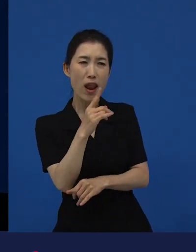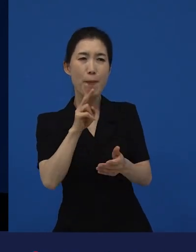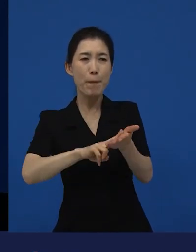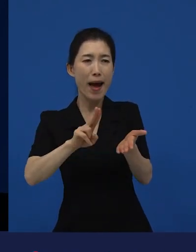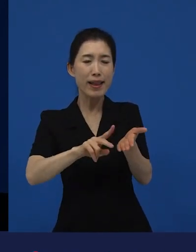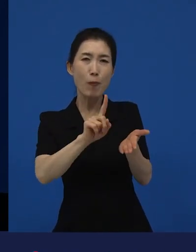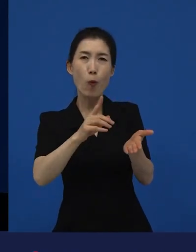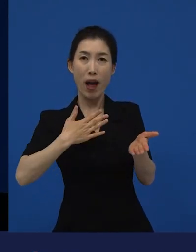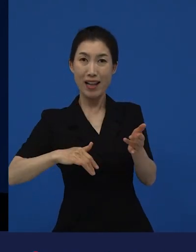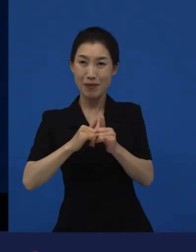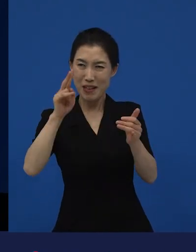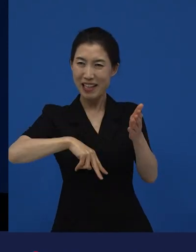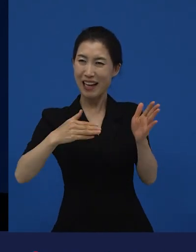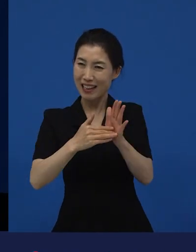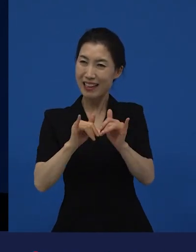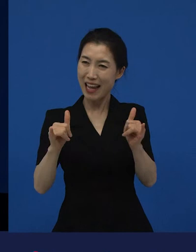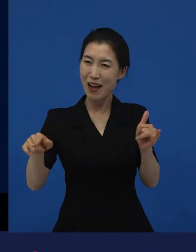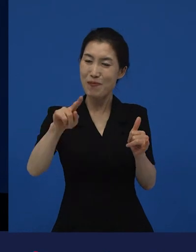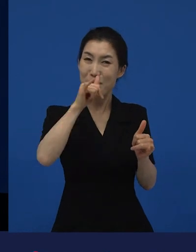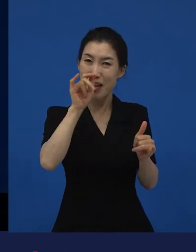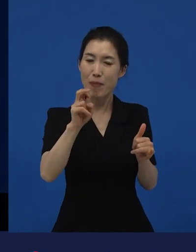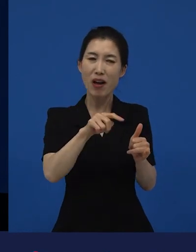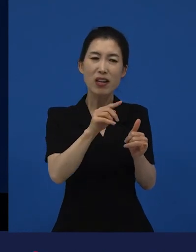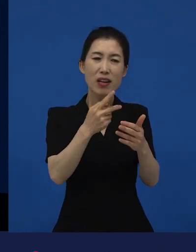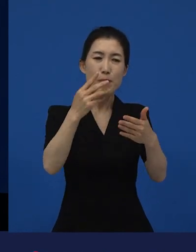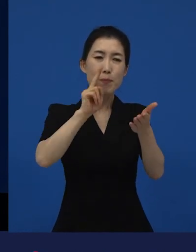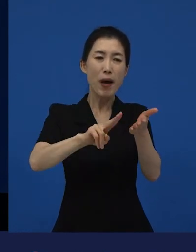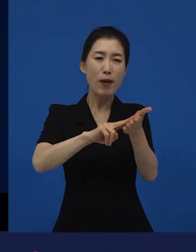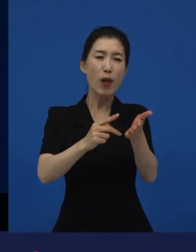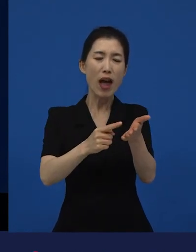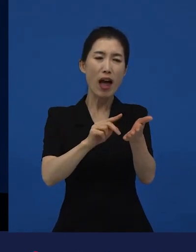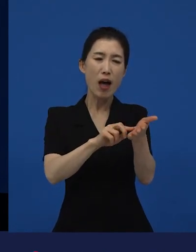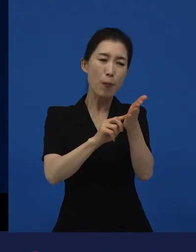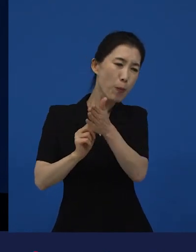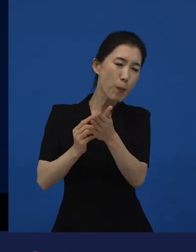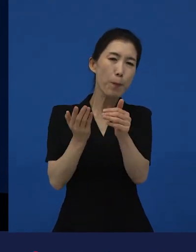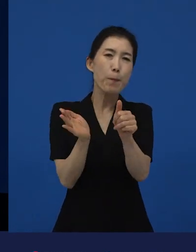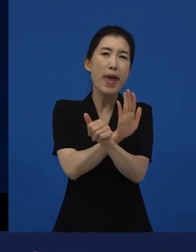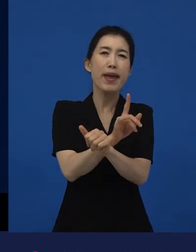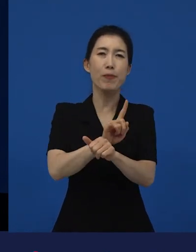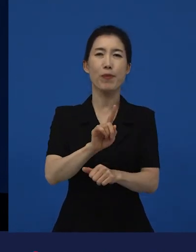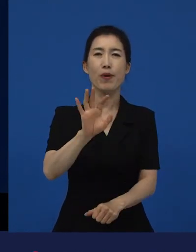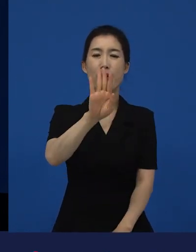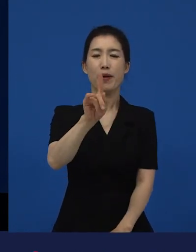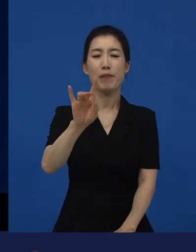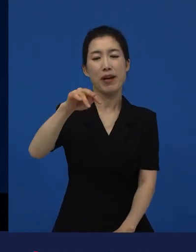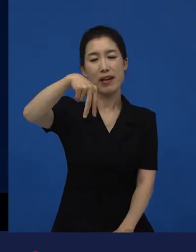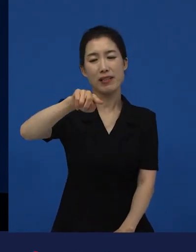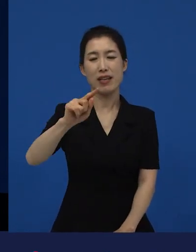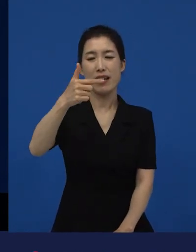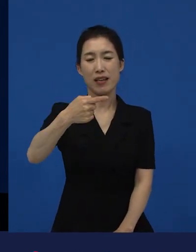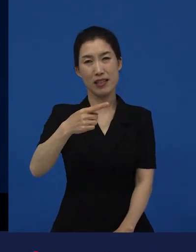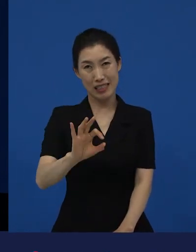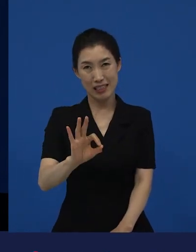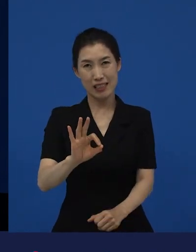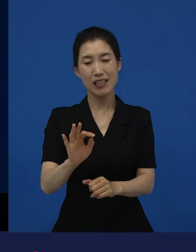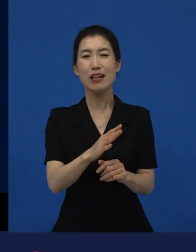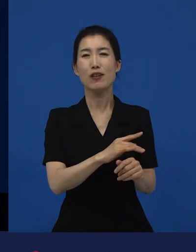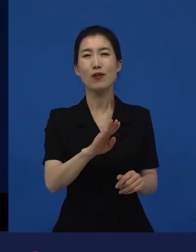그 뒤에 방사능 원전, 그리고 사람들이 원치 않는 대지진,